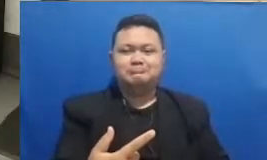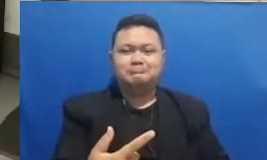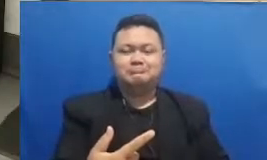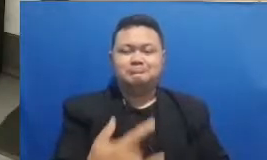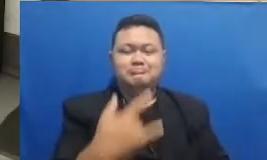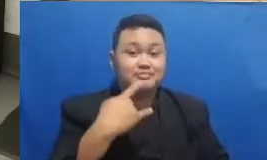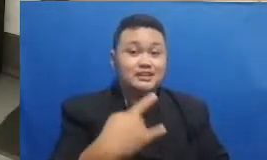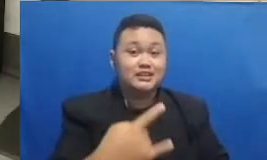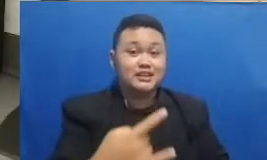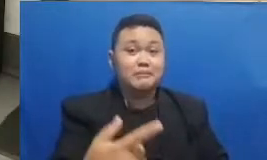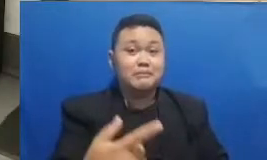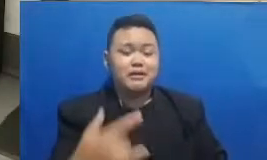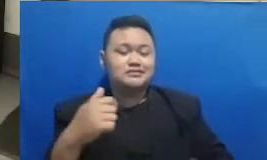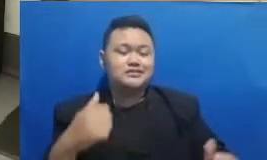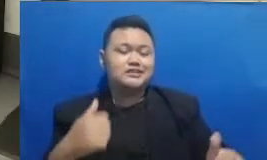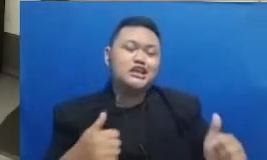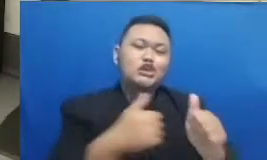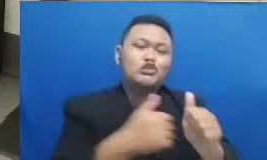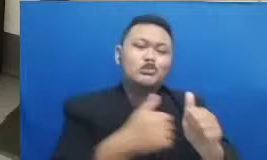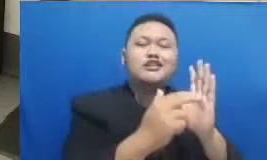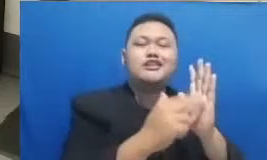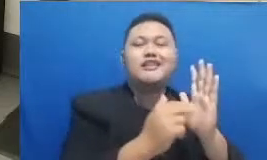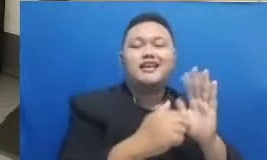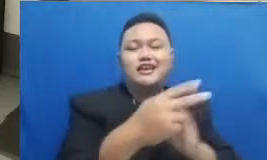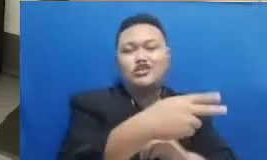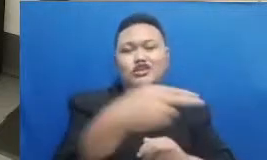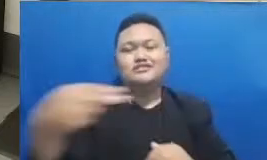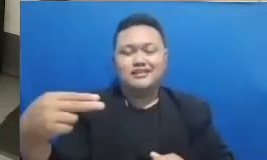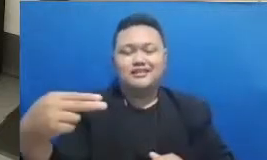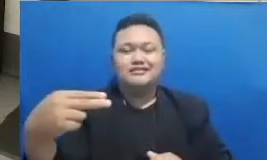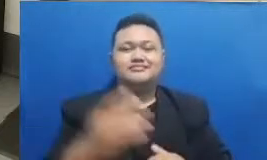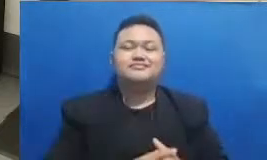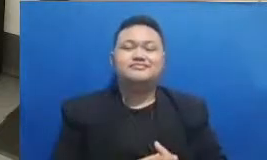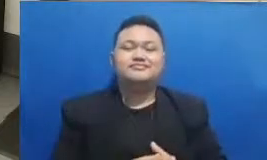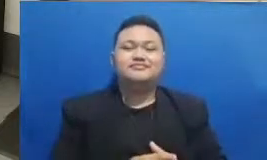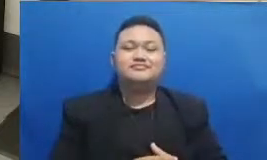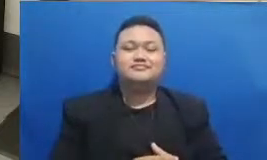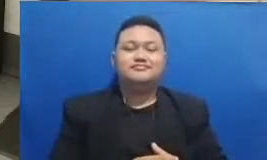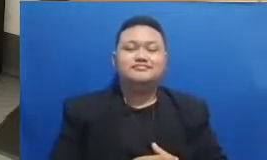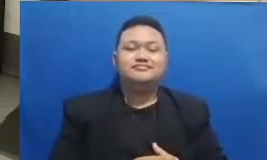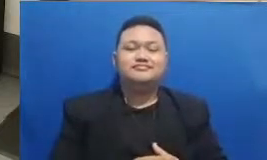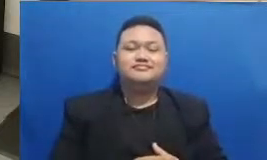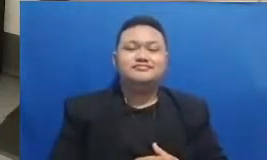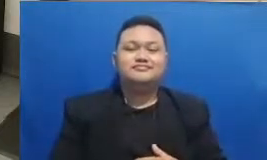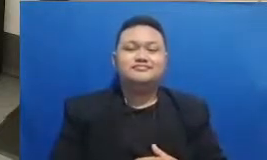kita punyai dari zaman nenek moyang ini sangat Indonesia sekali Dan inilah yang kita lakukan